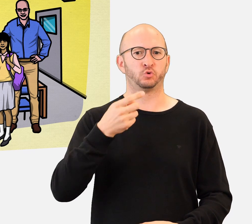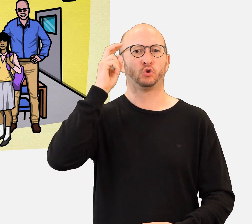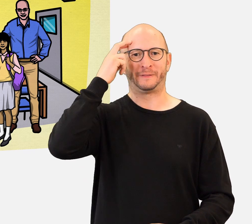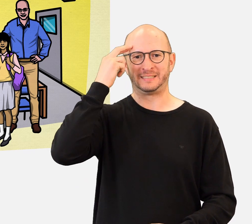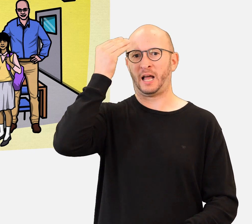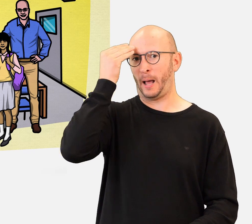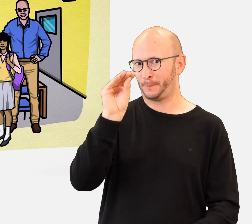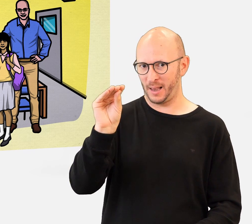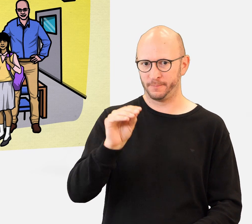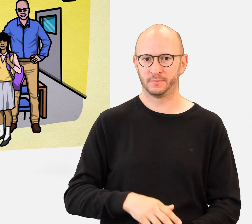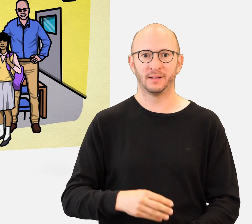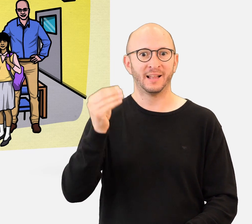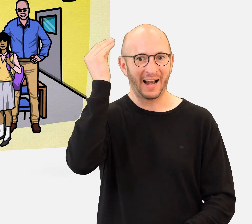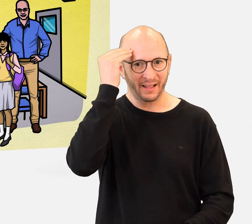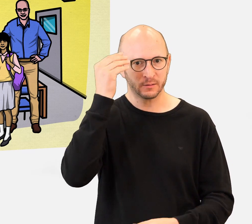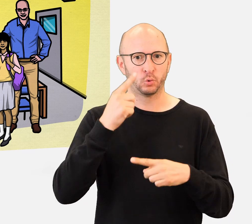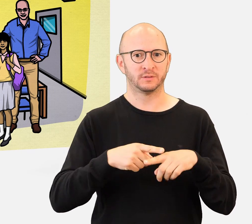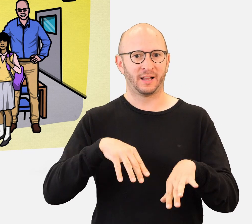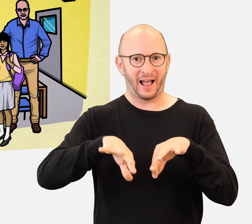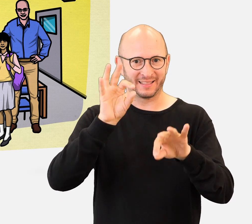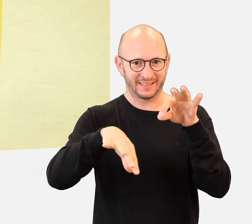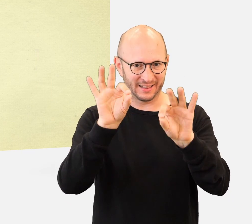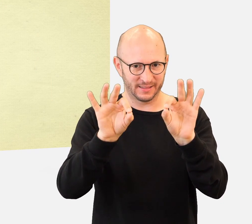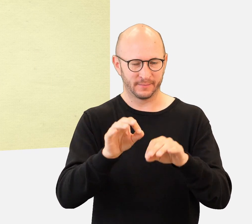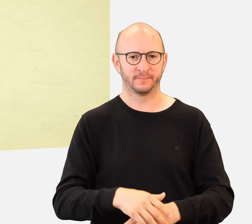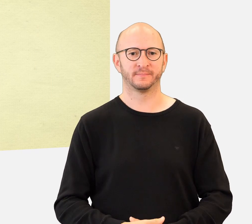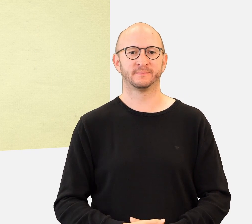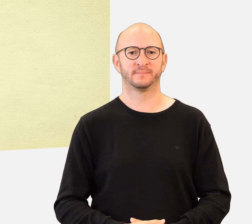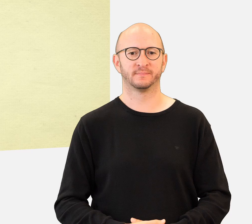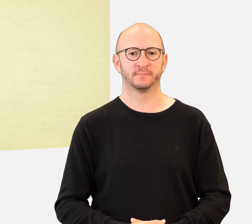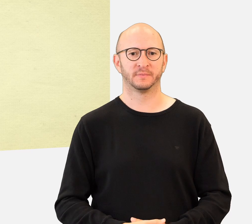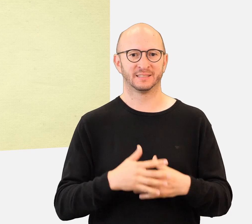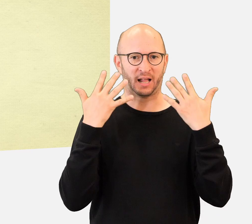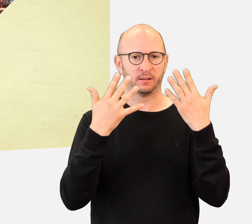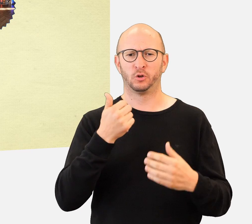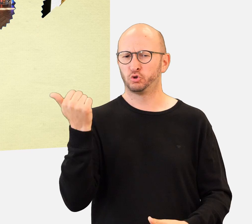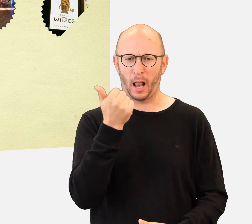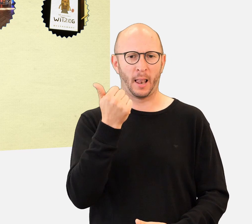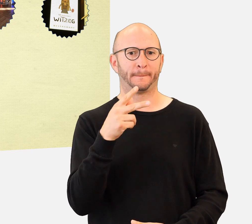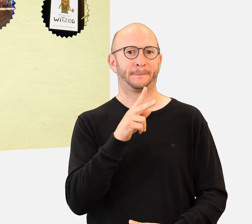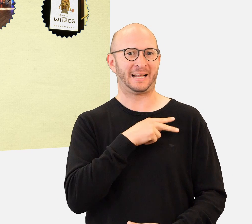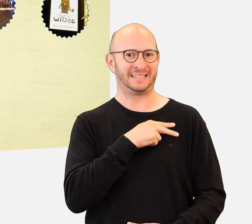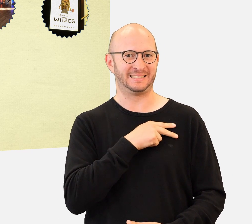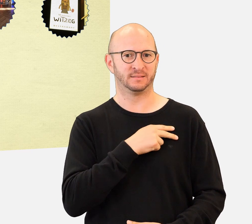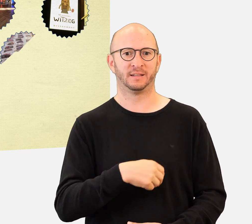Dann melden Sie sie beim Handi’Quiz an, um zu lernen und zu entdecken … Ihre Klasse kann einen der 10 tollen Preise gewinnen,